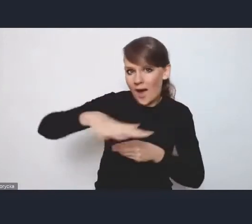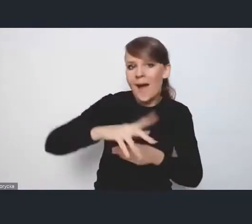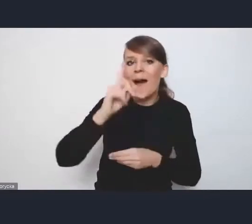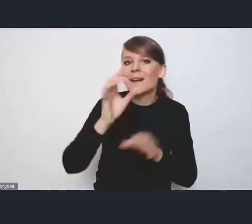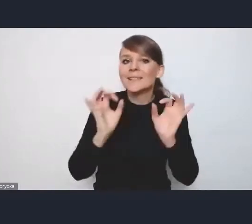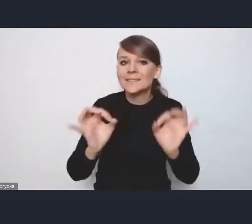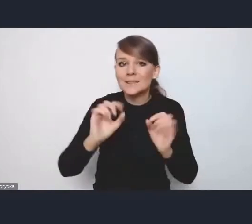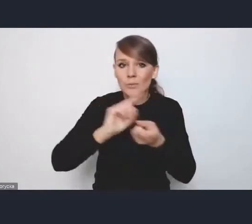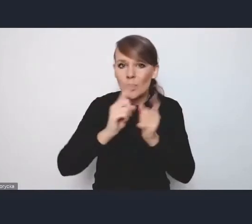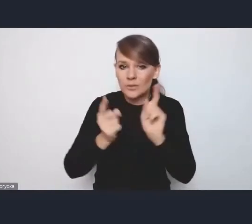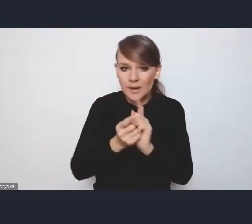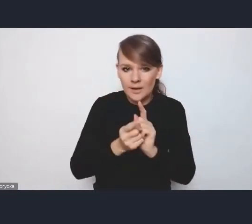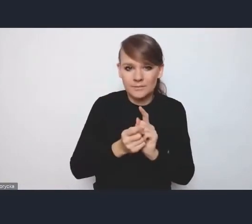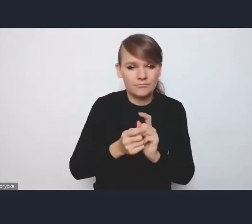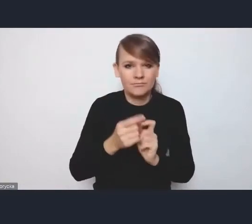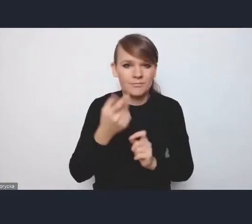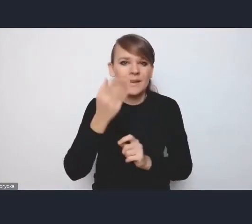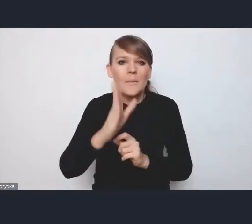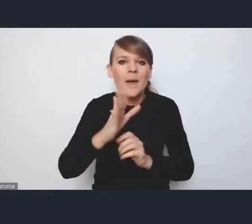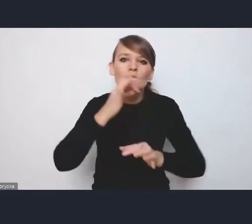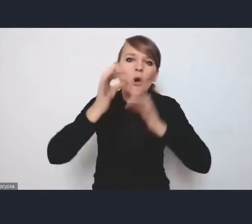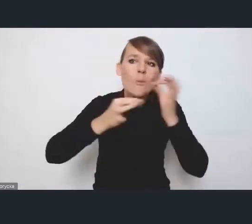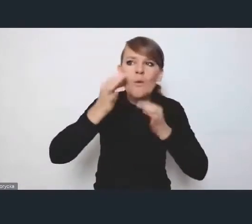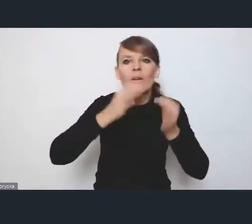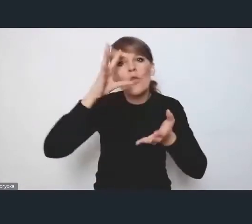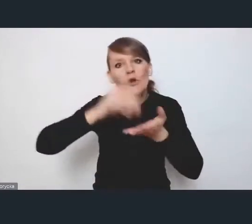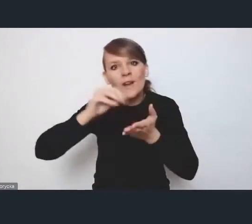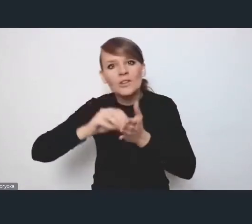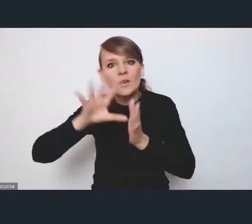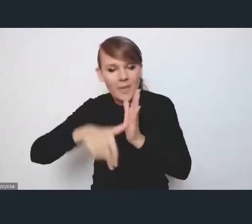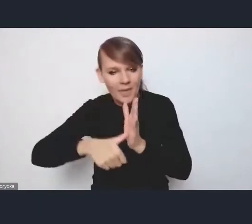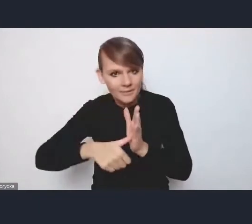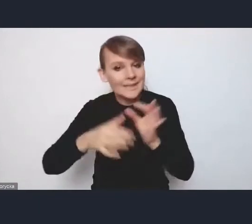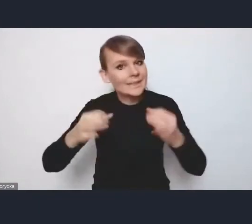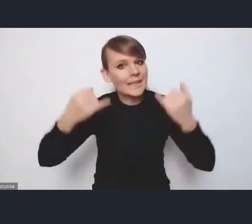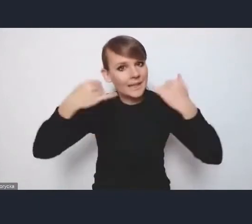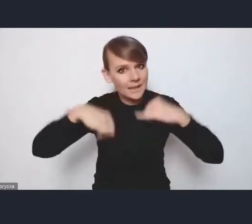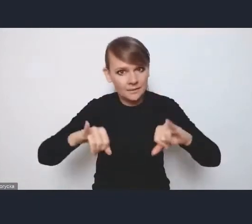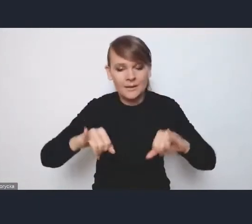różnego rodzaju doświadczenia miejskie, tylko spotkanie, na którym będziemy prezentować